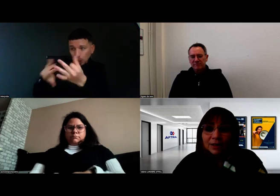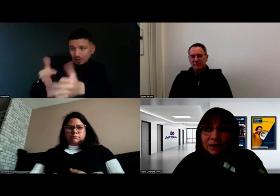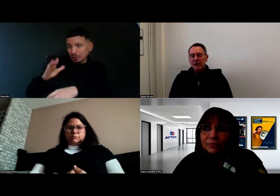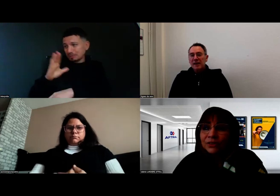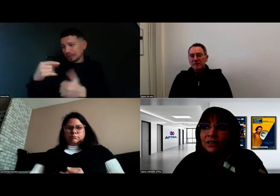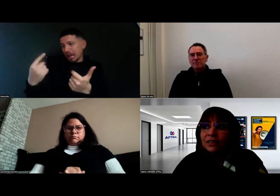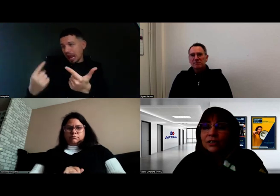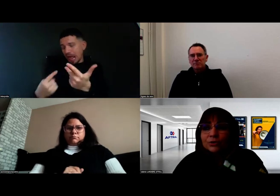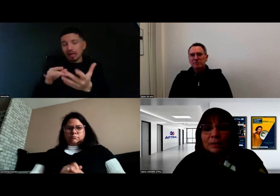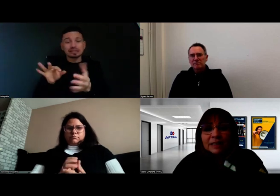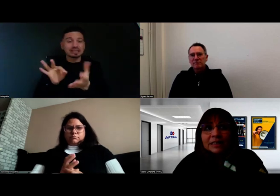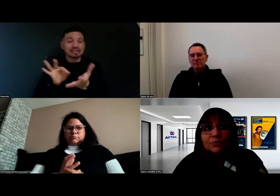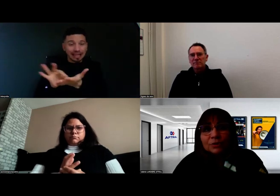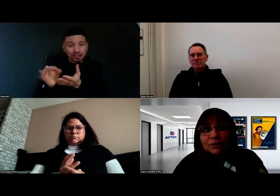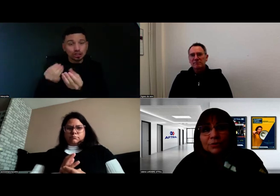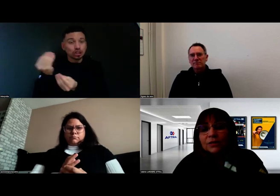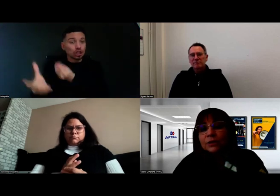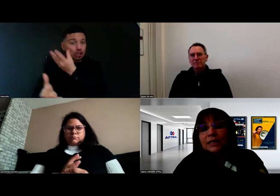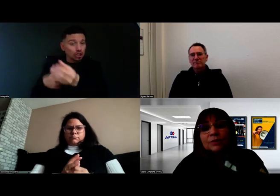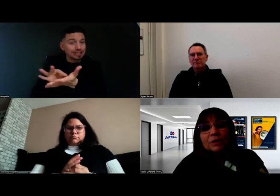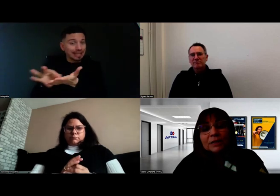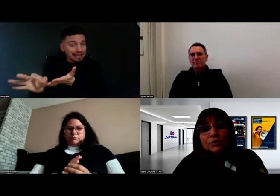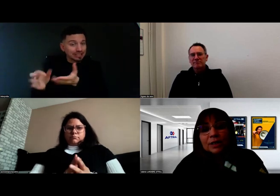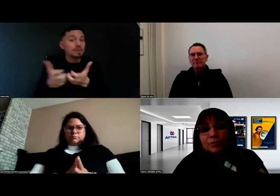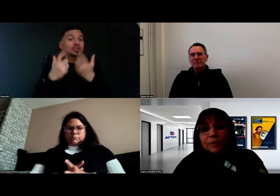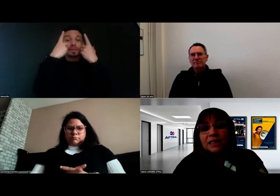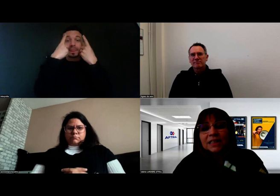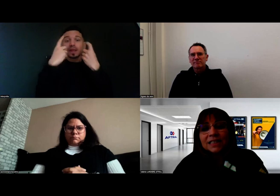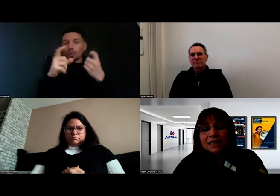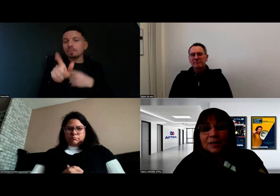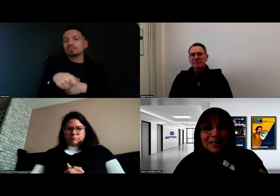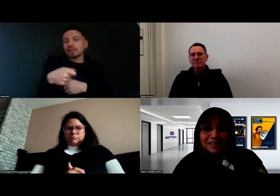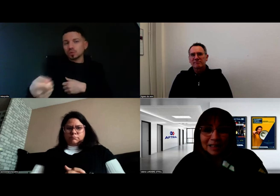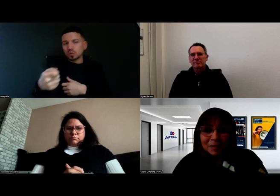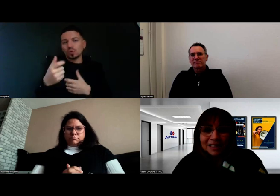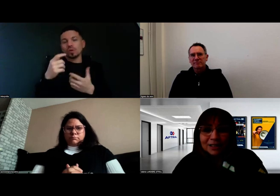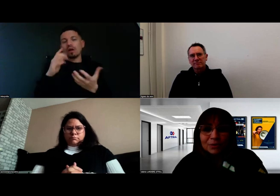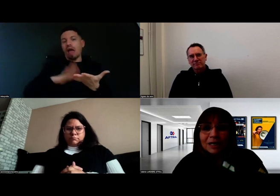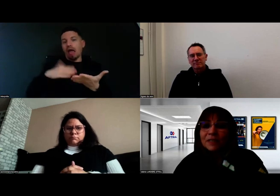Notamment sur la partie théorique, on est bien sûr accompagnés et très aidés par les interprètes qui sont là,